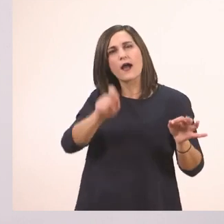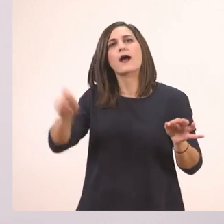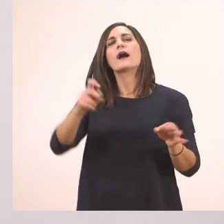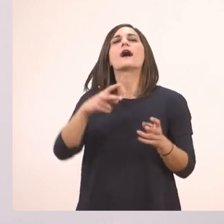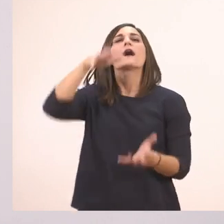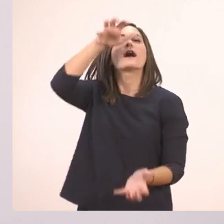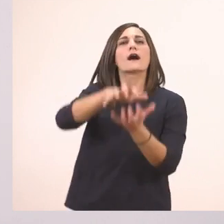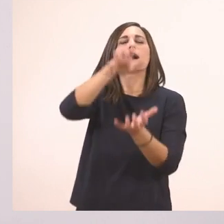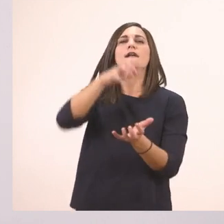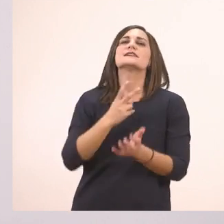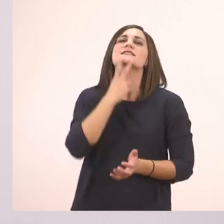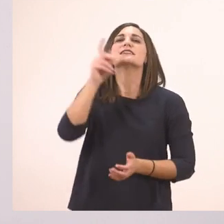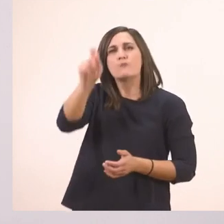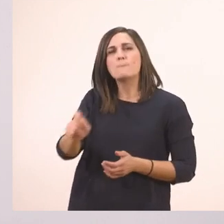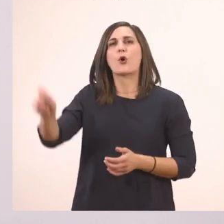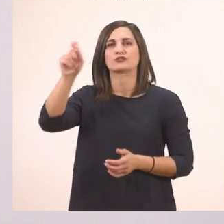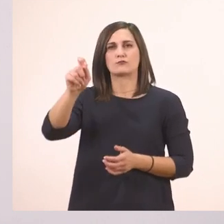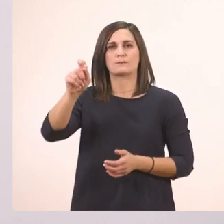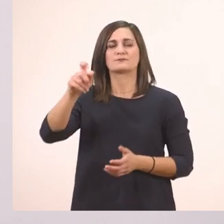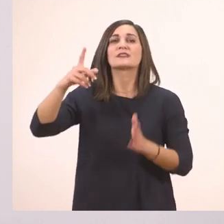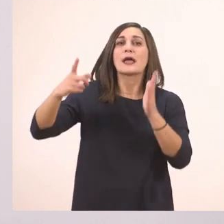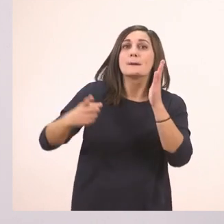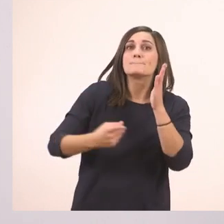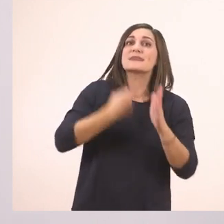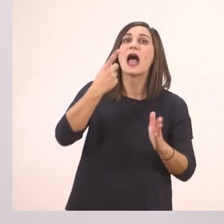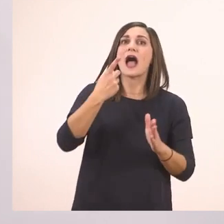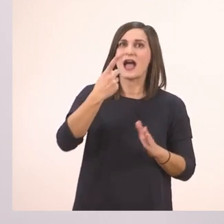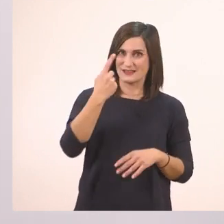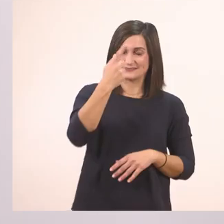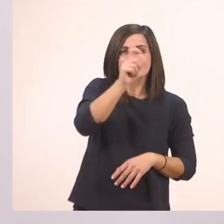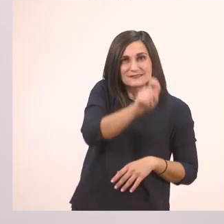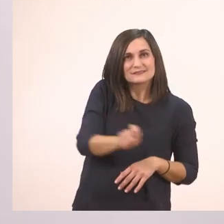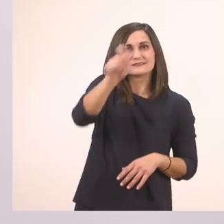Μια φορά - πάλι το μια - ένας ιπποπόταμος…